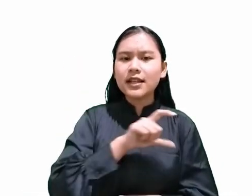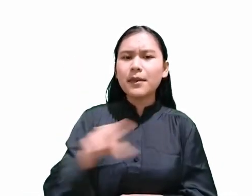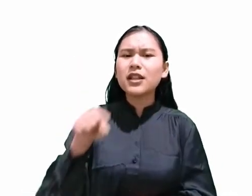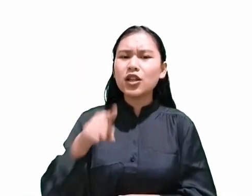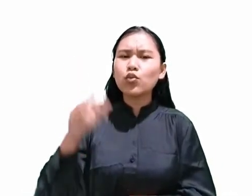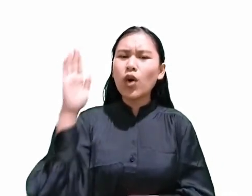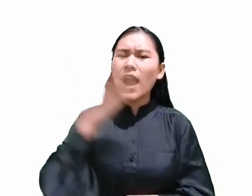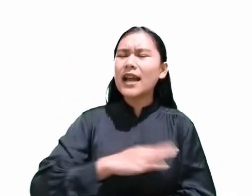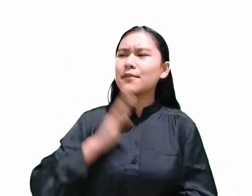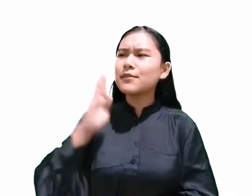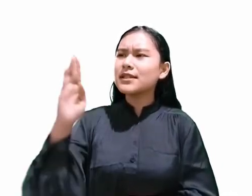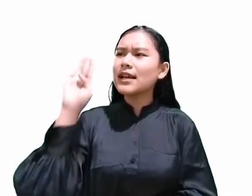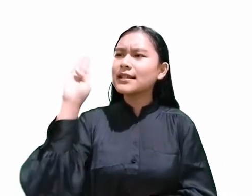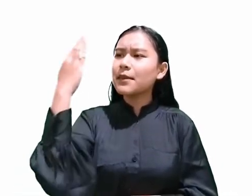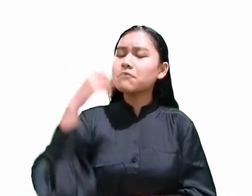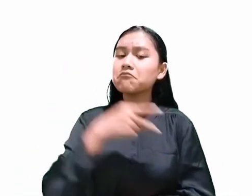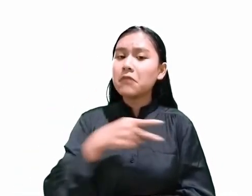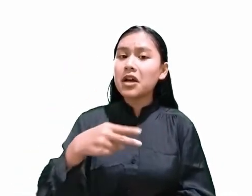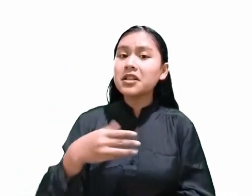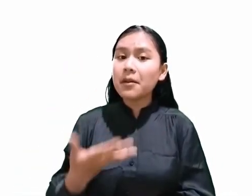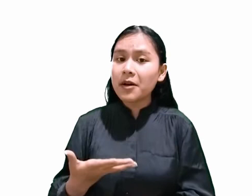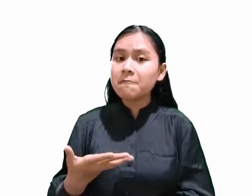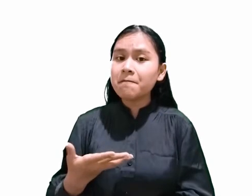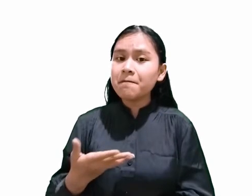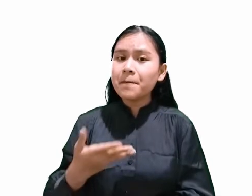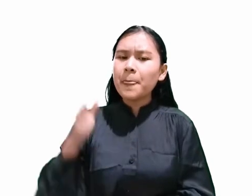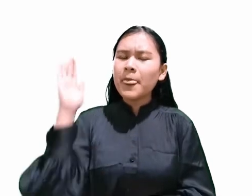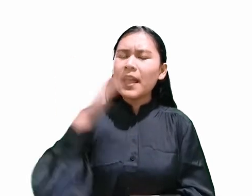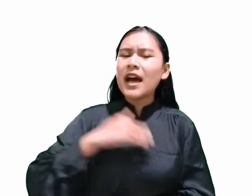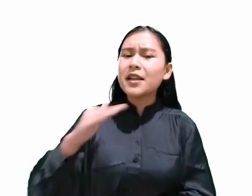artinya hari berikutnya adalah hari Sabat, bukan?